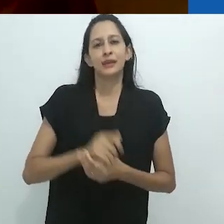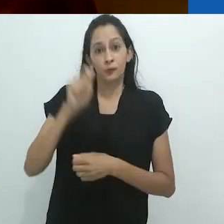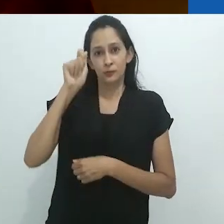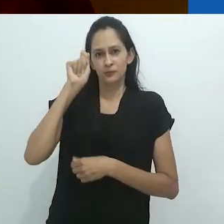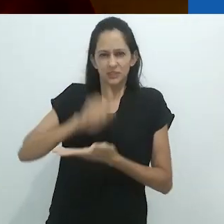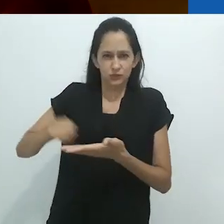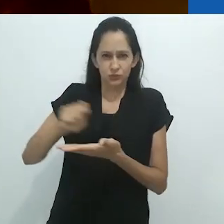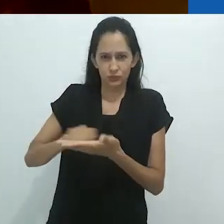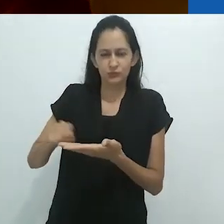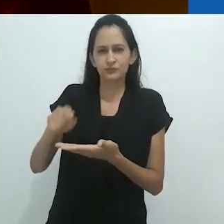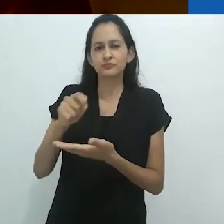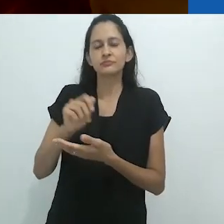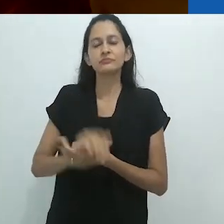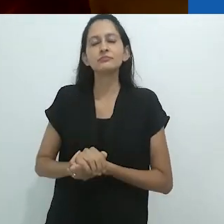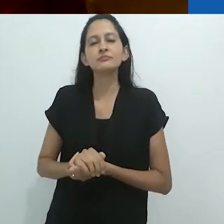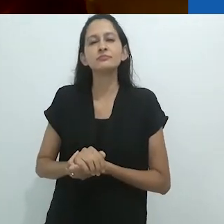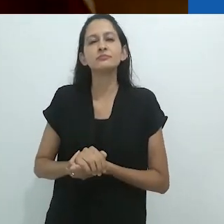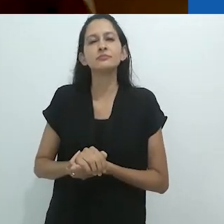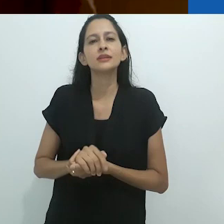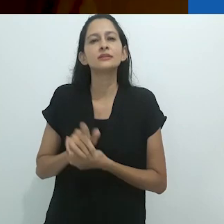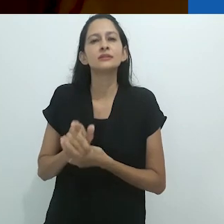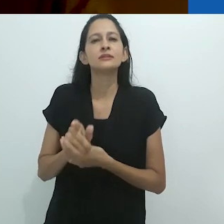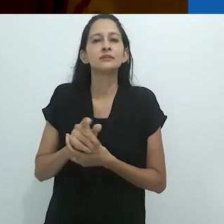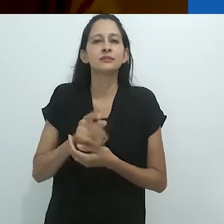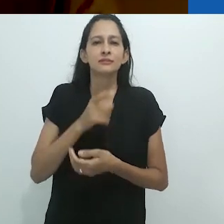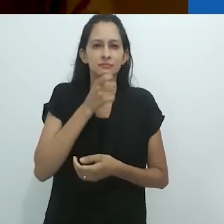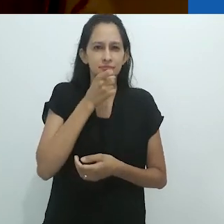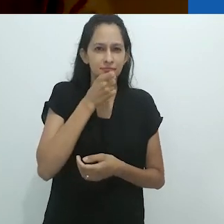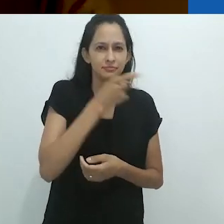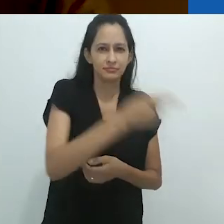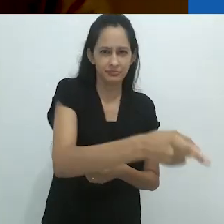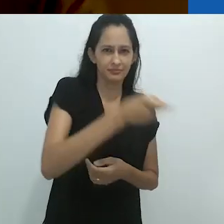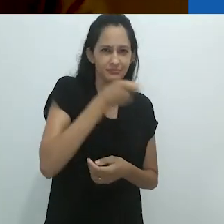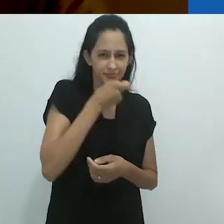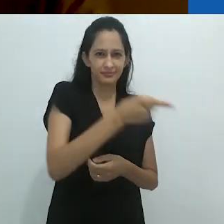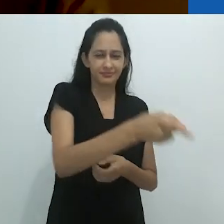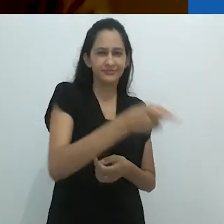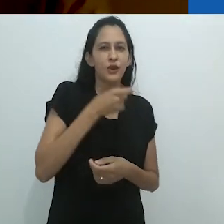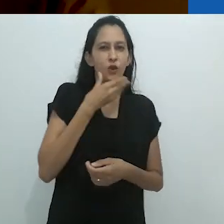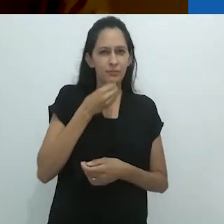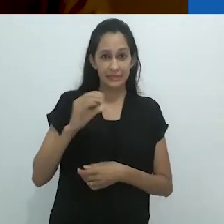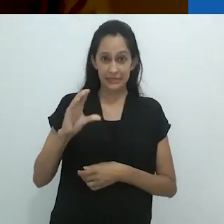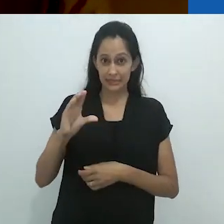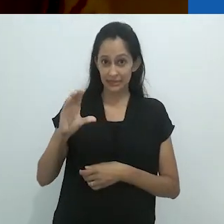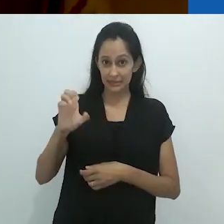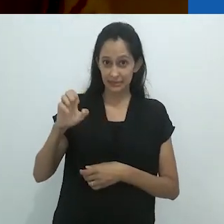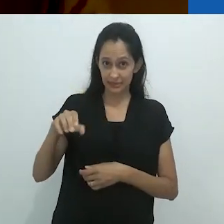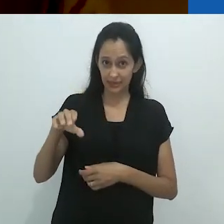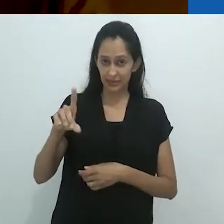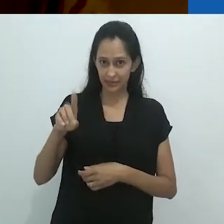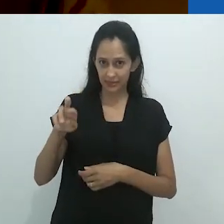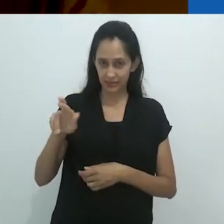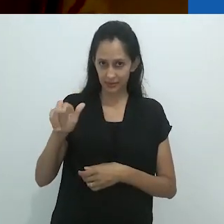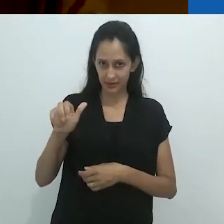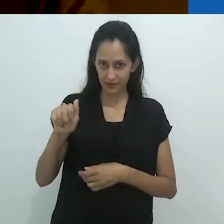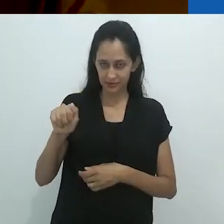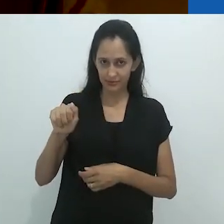Um vivaz escritor, de algum modo um tamanduá ele mesmo, Cendrars é um surrealista de nascença,